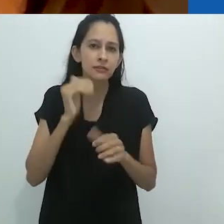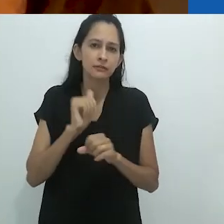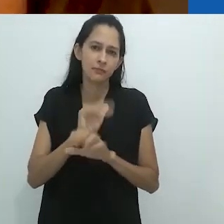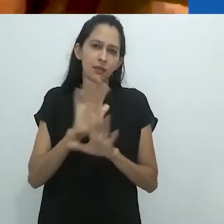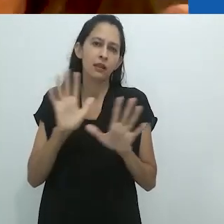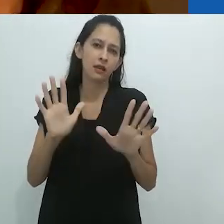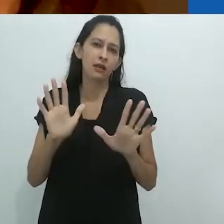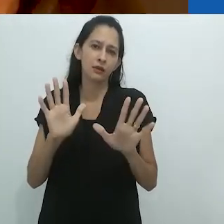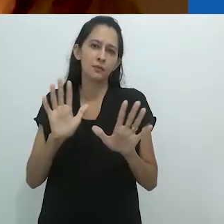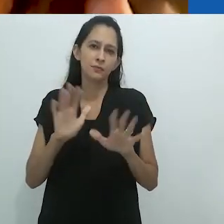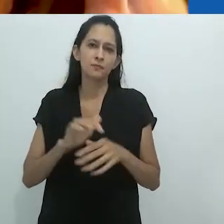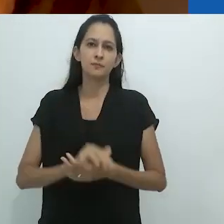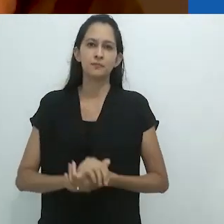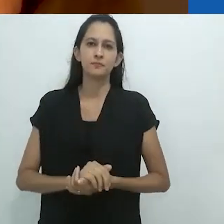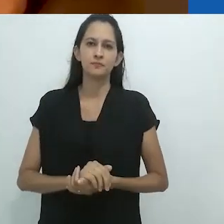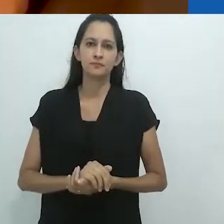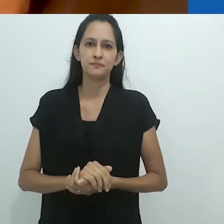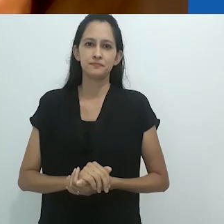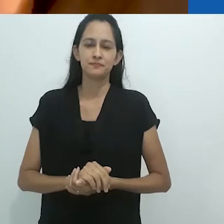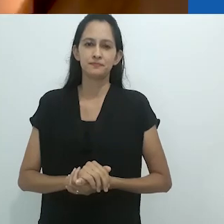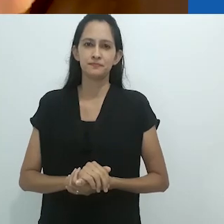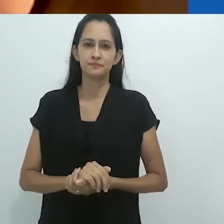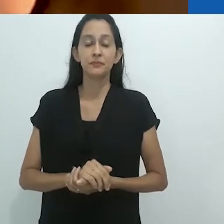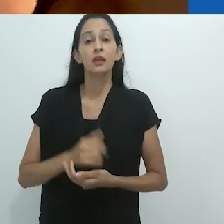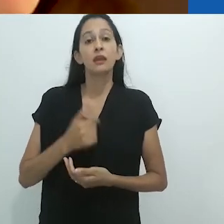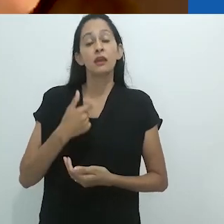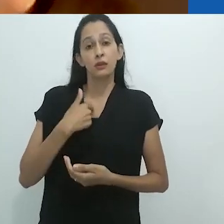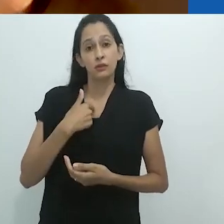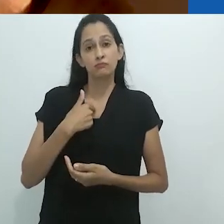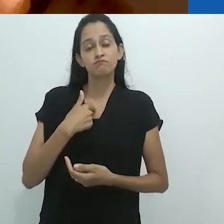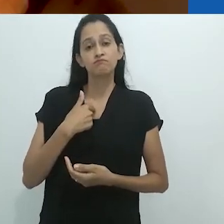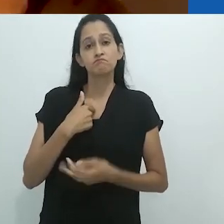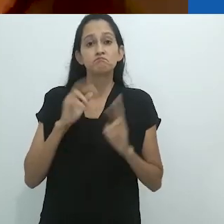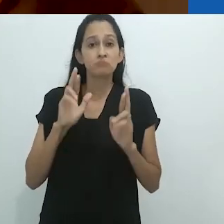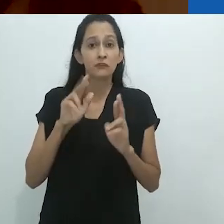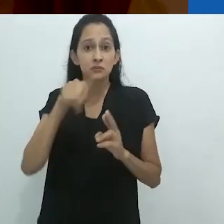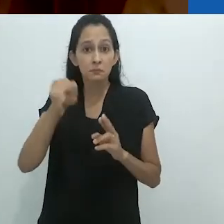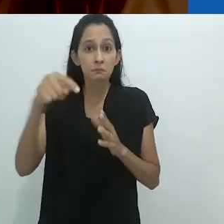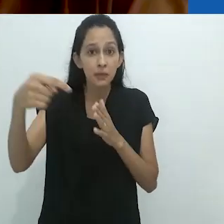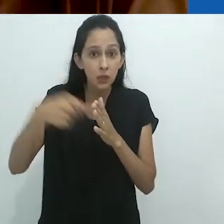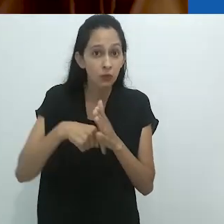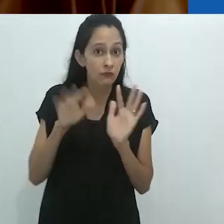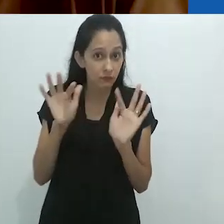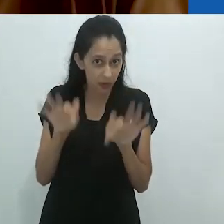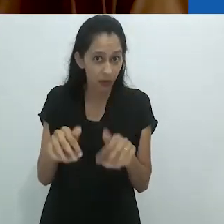tenham maior chance de entender. E eu gostaria de